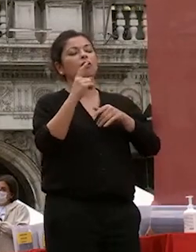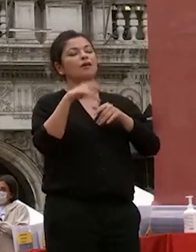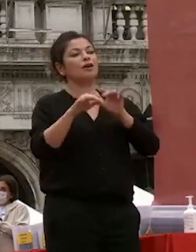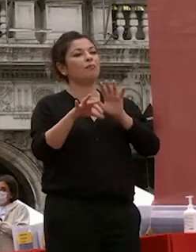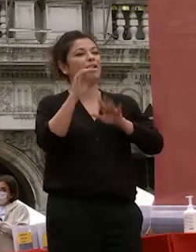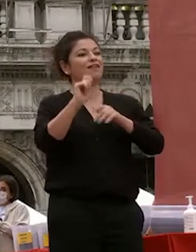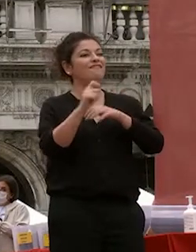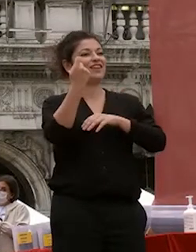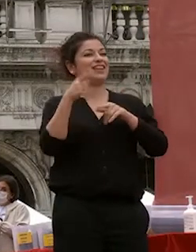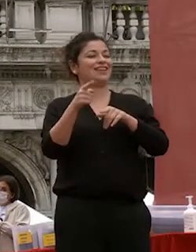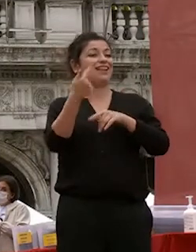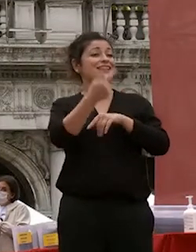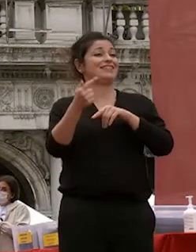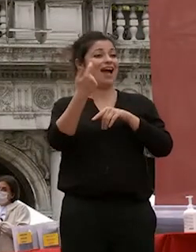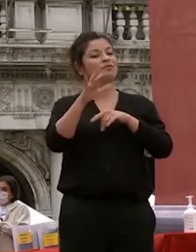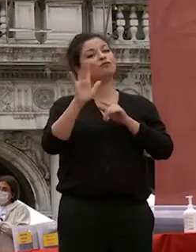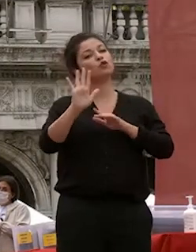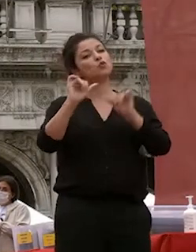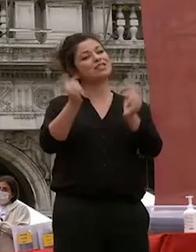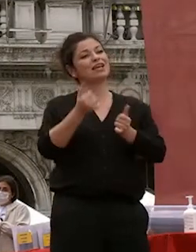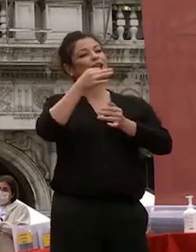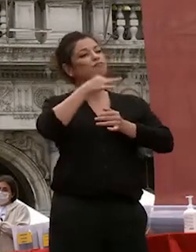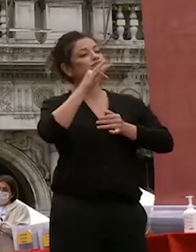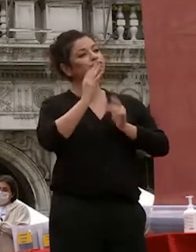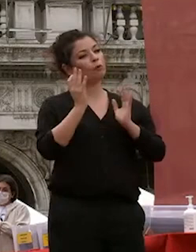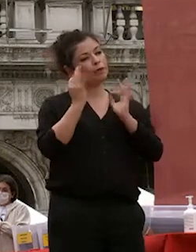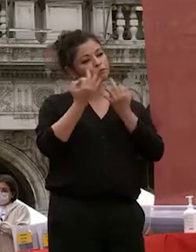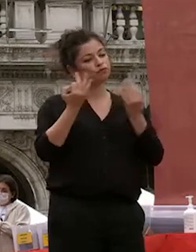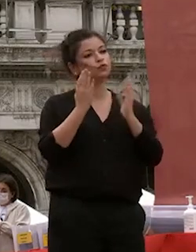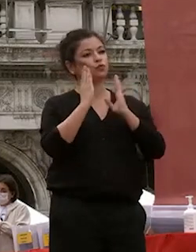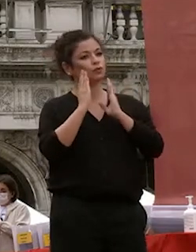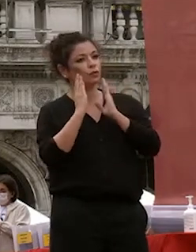dialettica composta e sono felice di invitarla adesso a dare il suo indirizzo